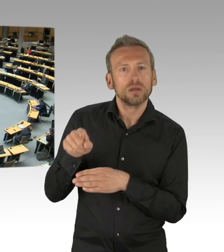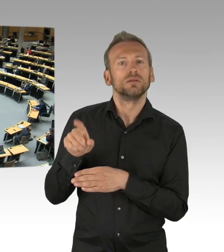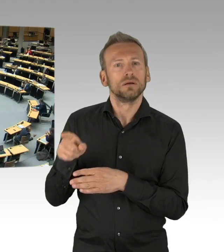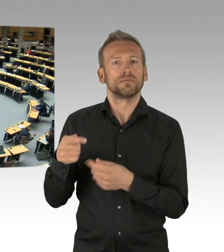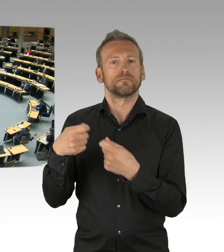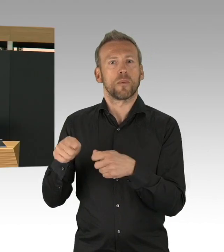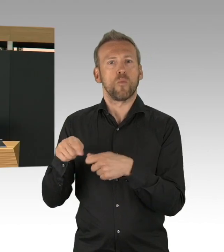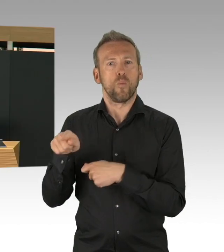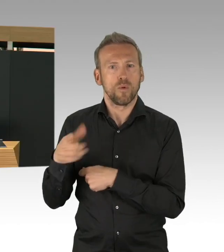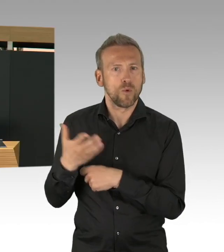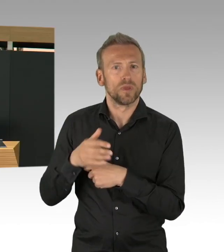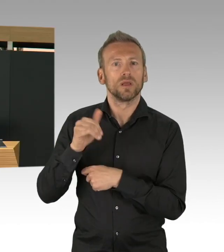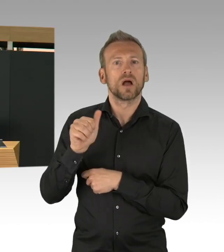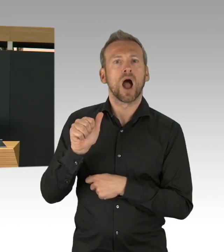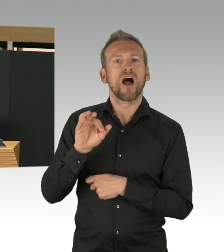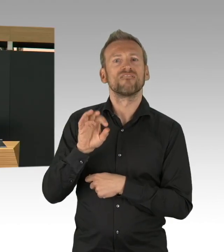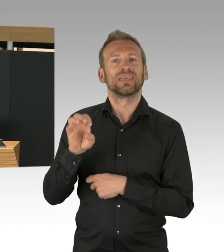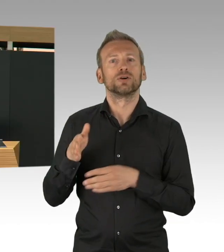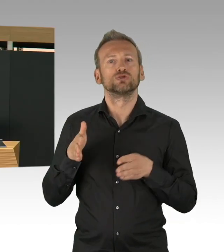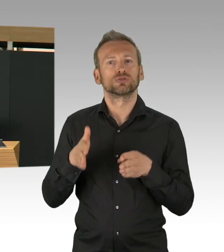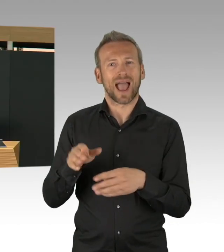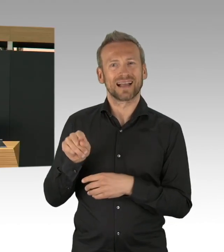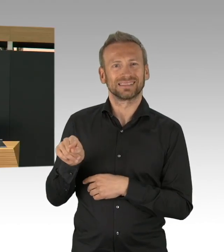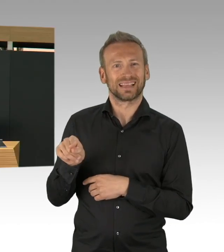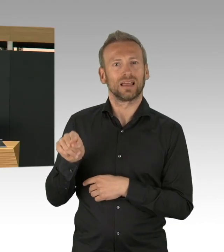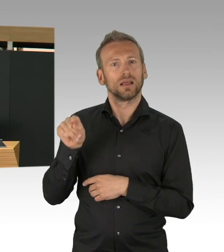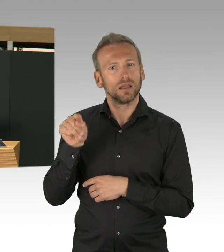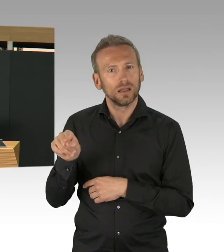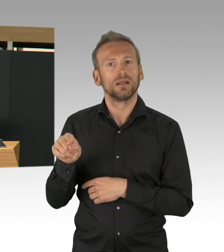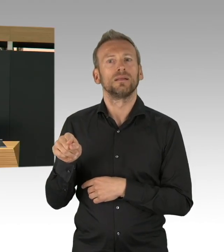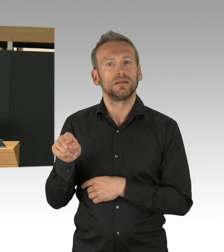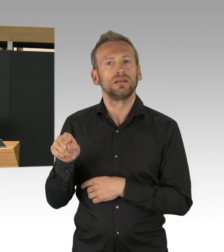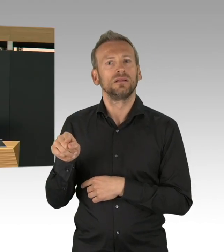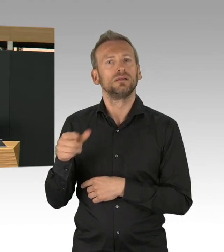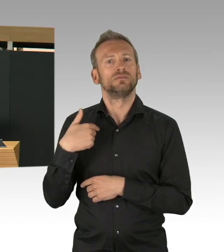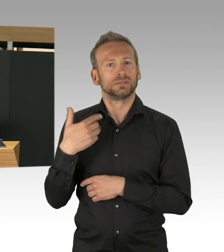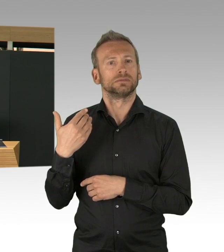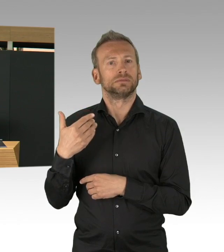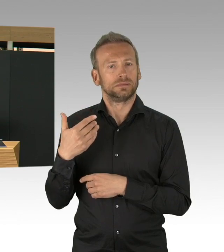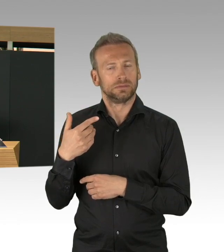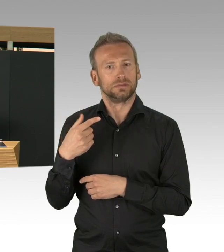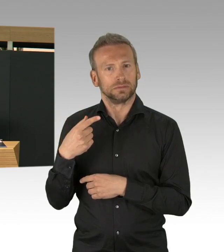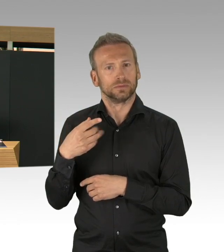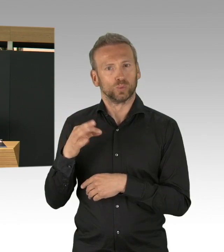Natürlich haben wir das dem Koordinator Herrn Bromme zu verdanken, der mit sehr viel Erfahrung die Koordinierung übernommen hat.